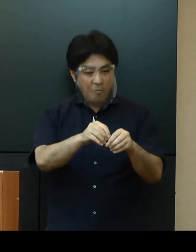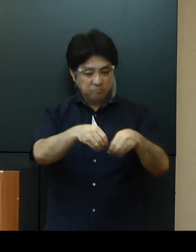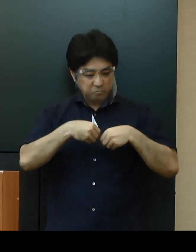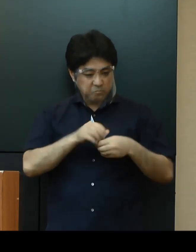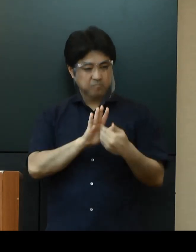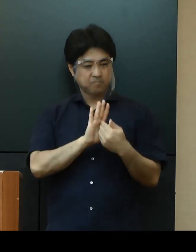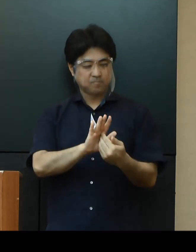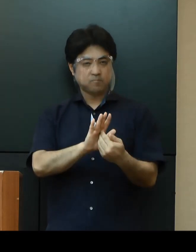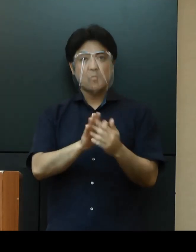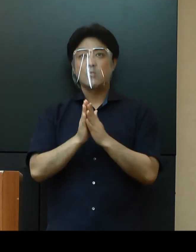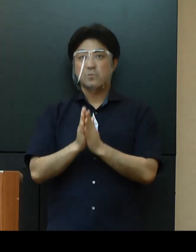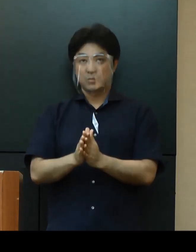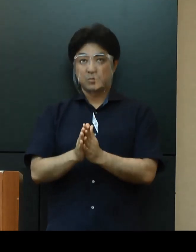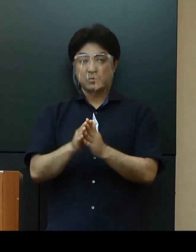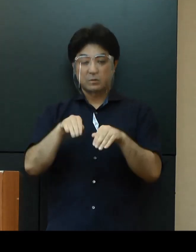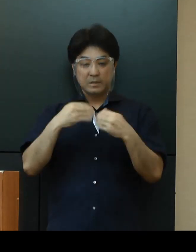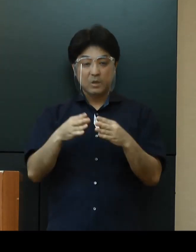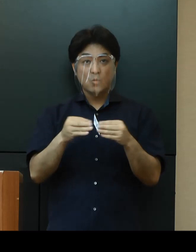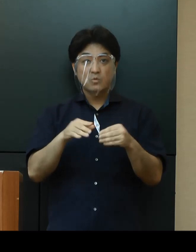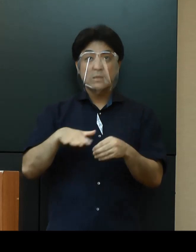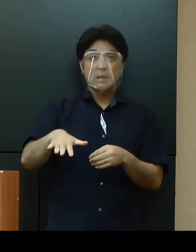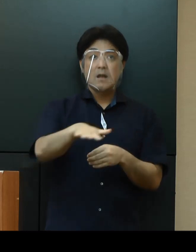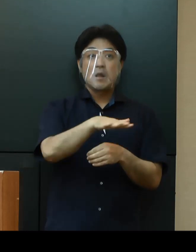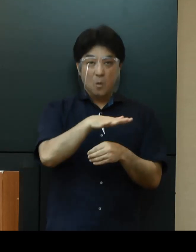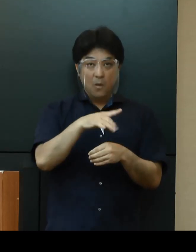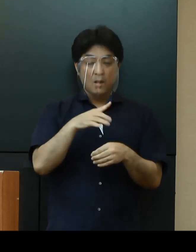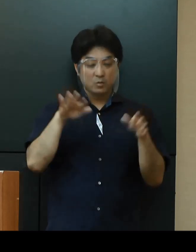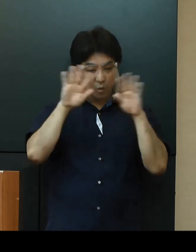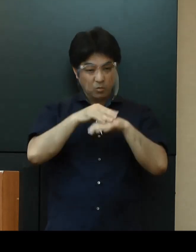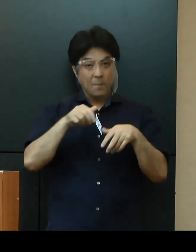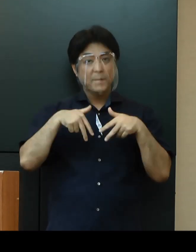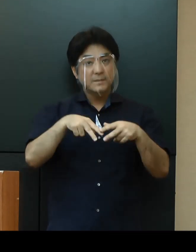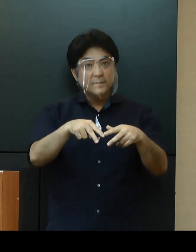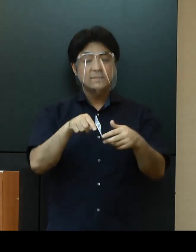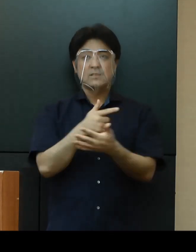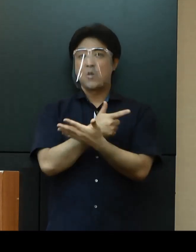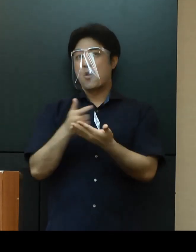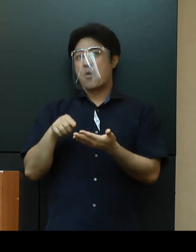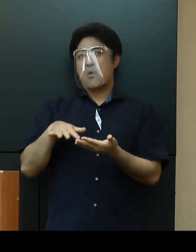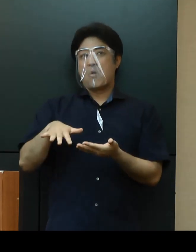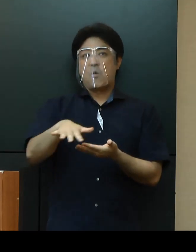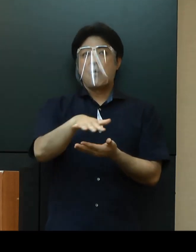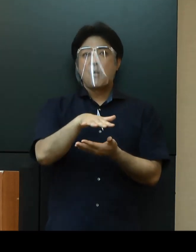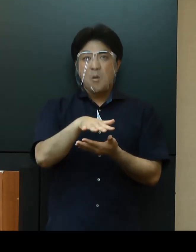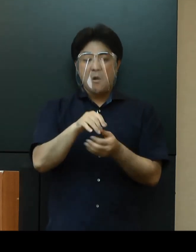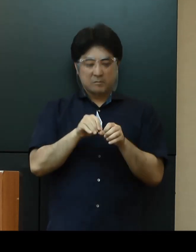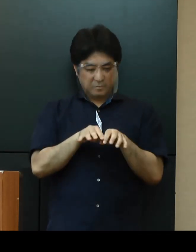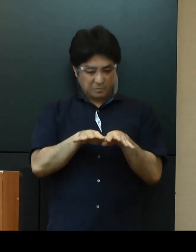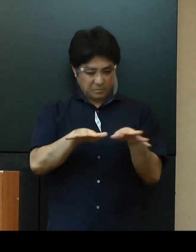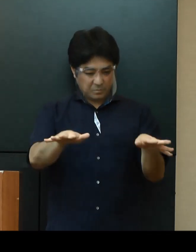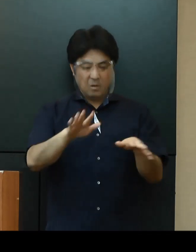全国的に接待を伴う飲食店など夜の繁華街における感染の広がりが懸念されているなか